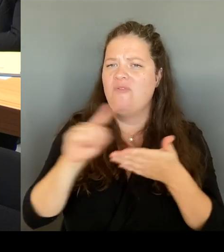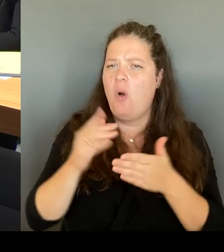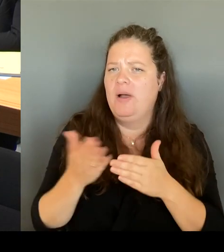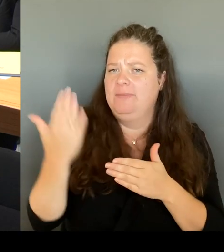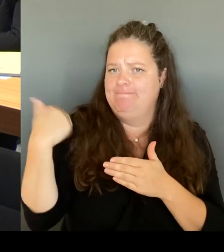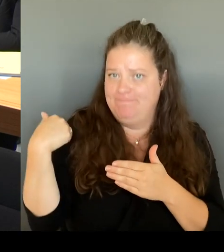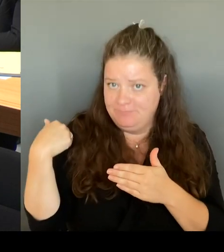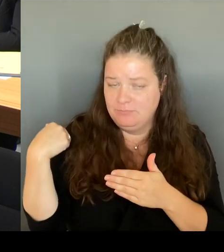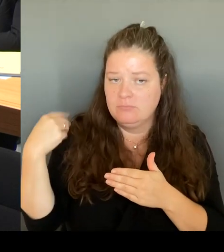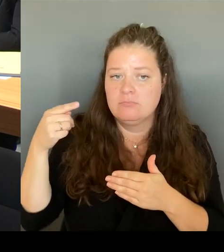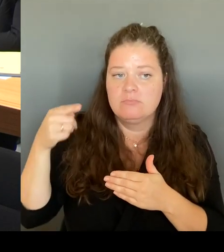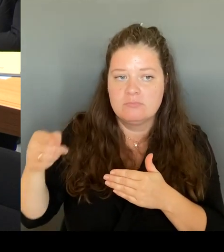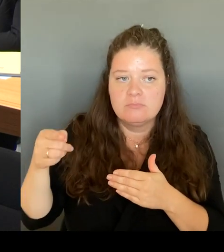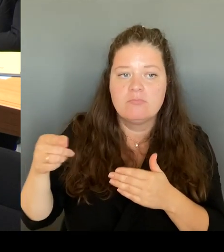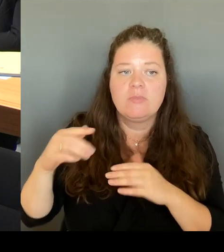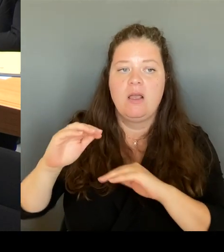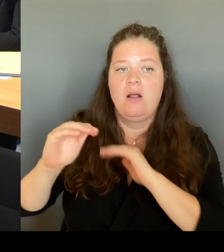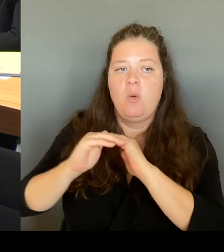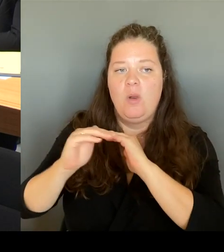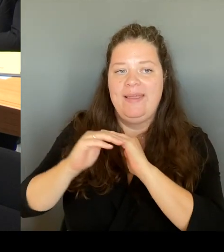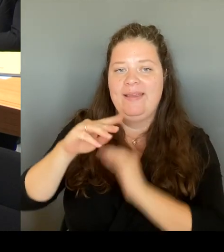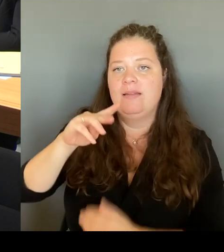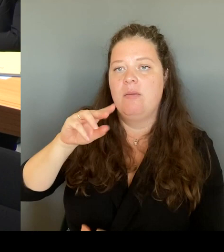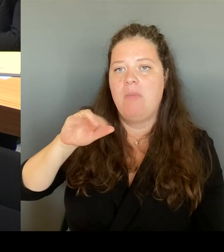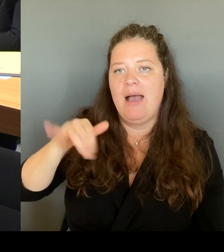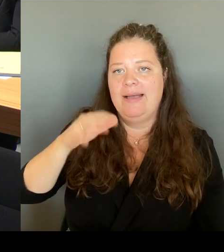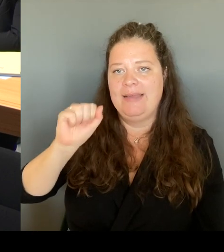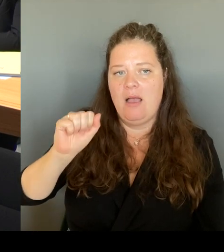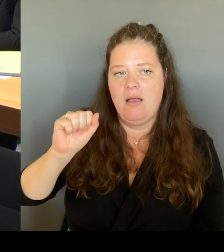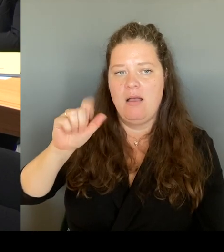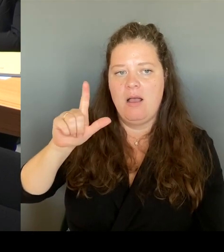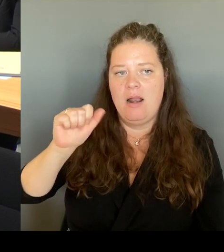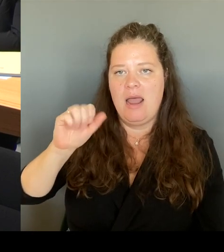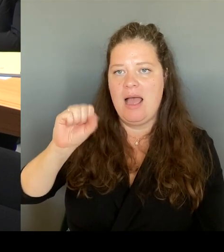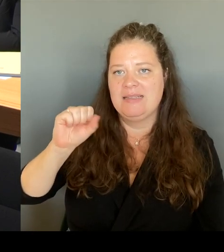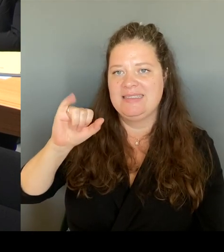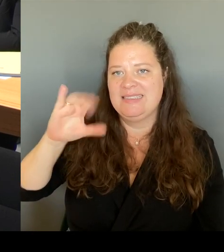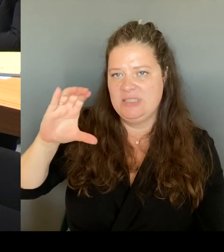gemeinsam mit anderen Einwohnerinnen mit Bewohner:innen,